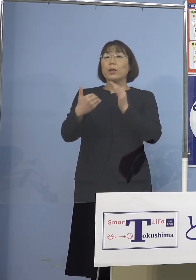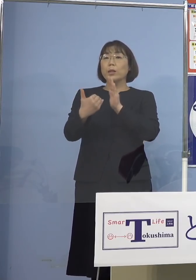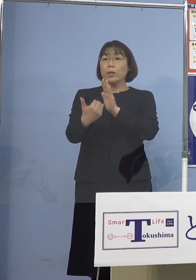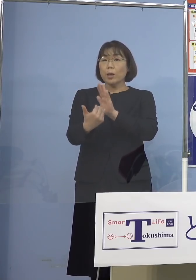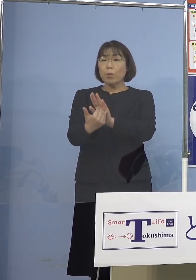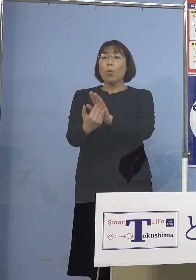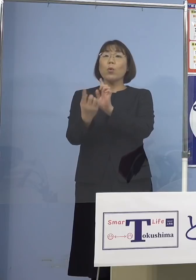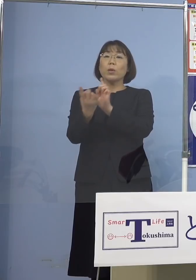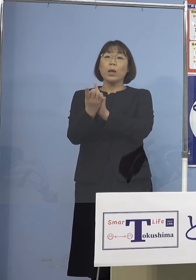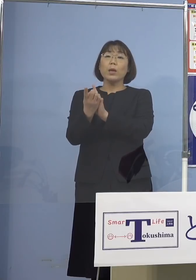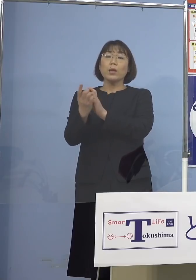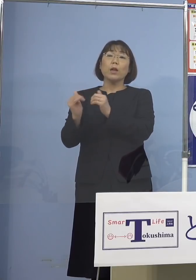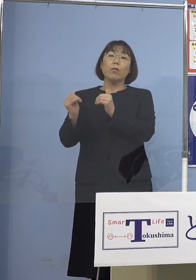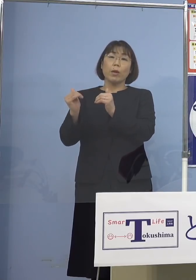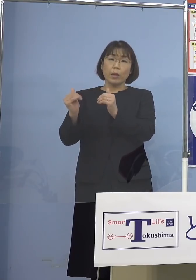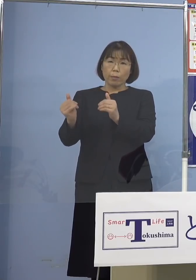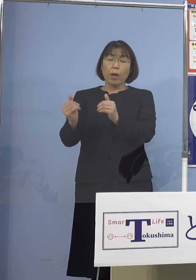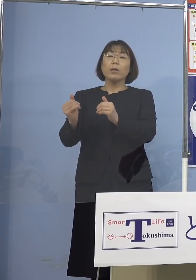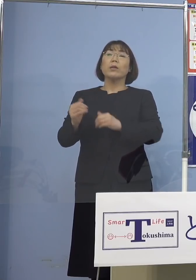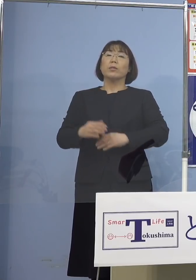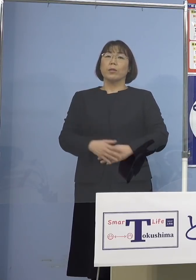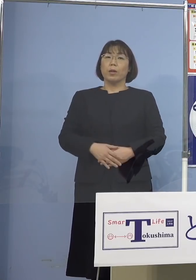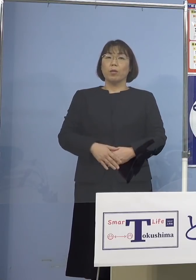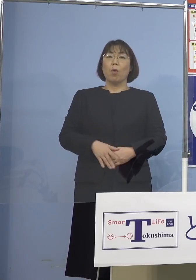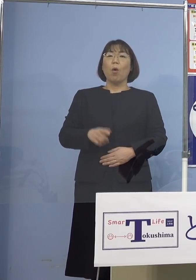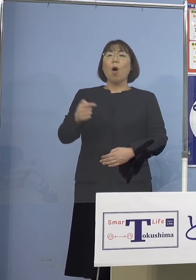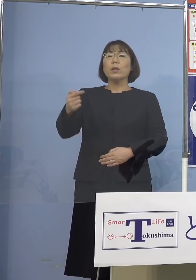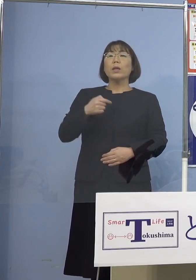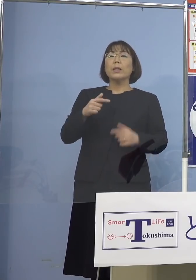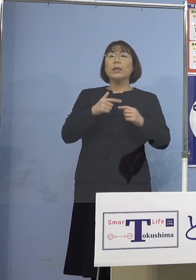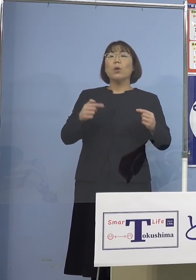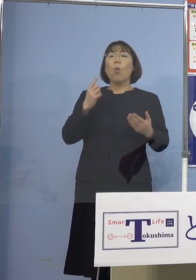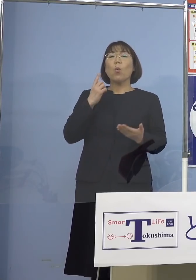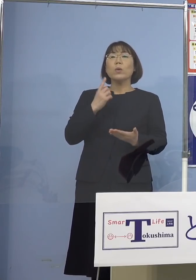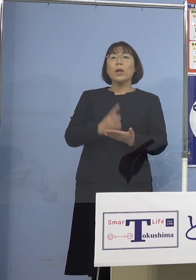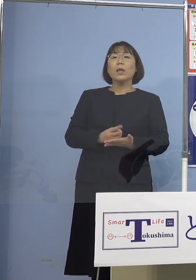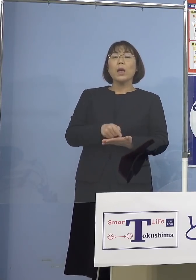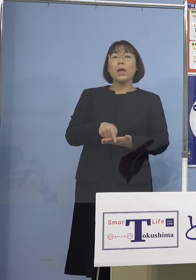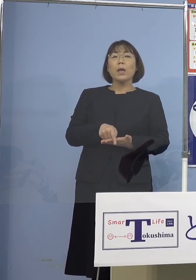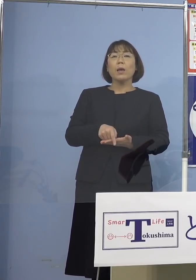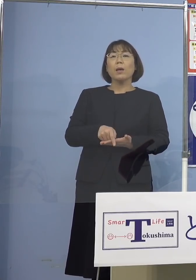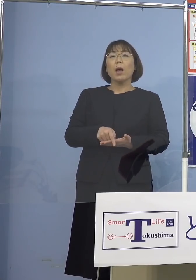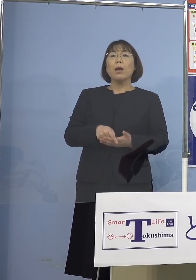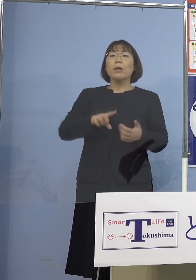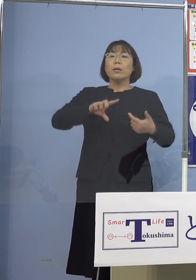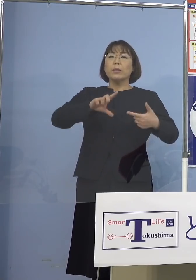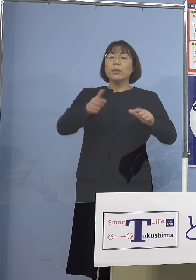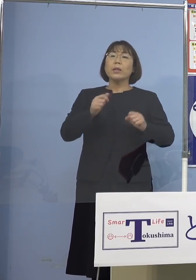そうしたことが指摘されていて 日本だけが少し違う行動をとっていると